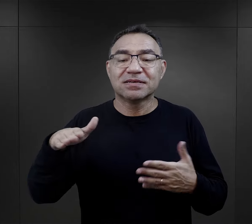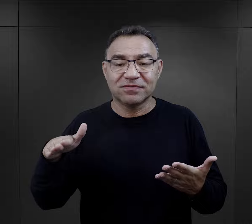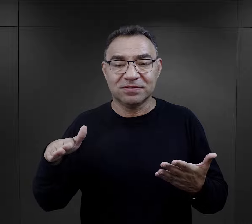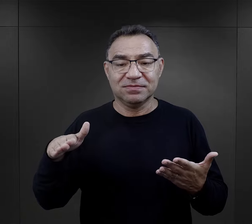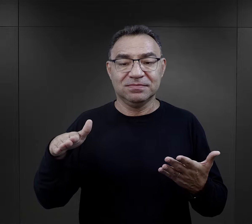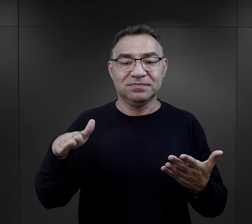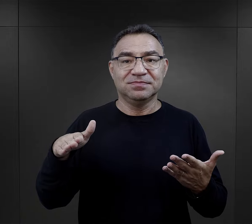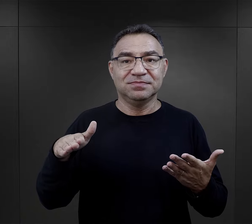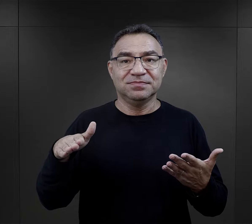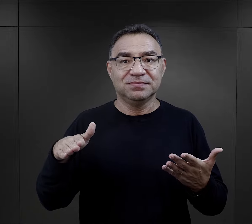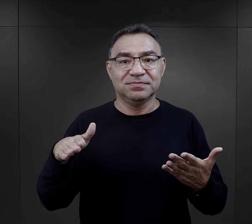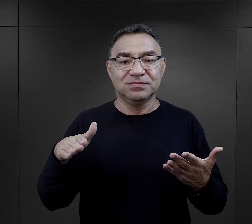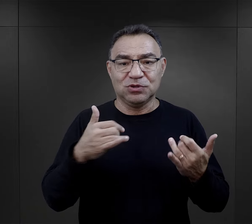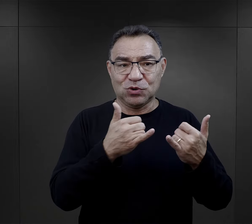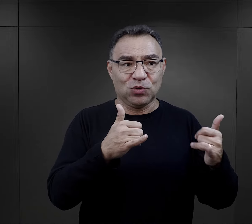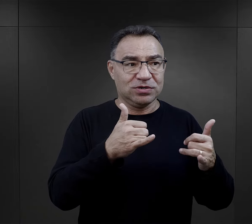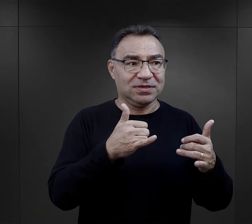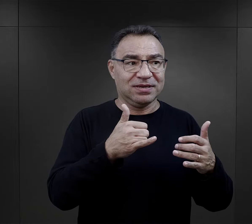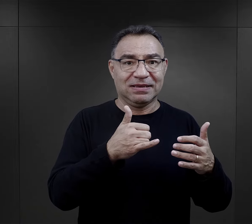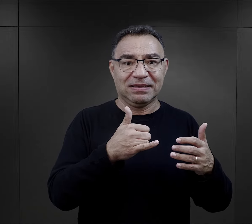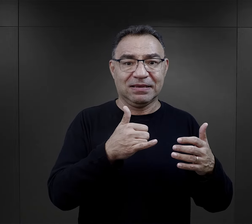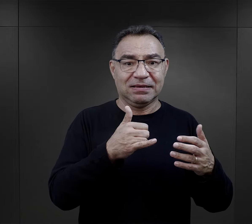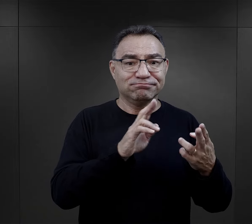grupie międzynarodowej, tak to nazwijmy.